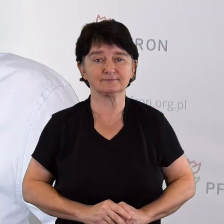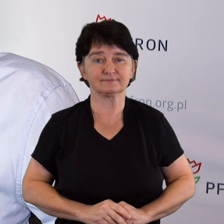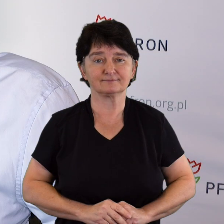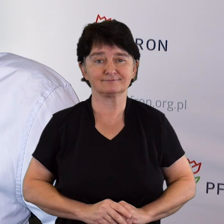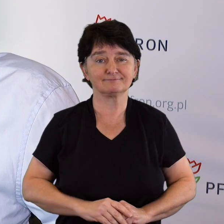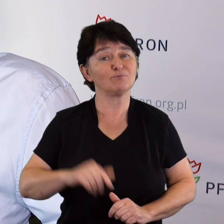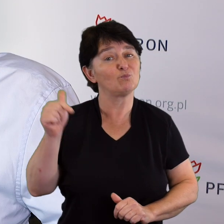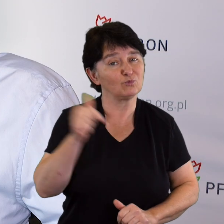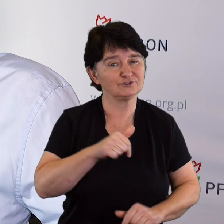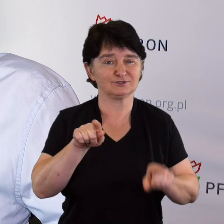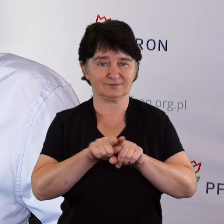Musimy i możemy.